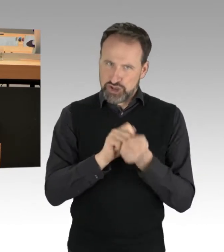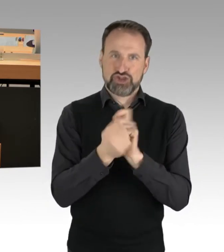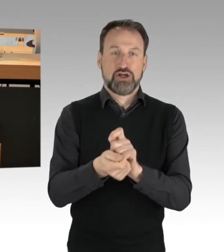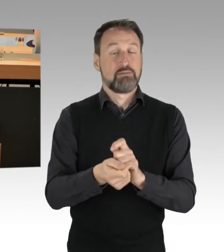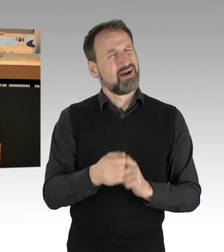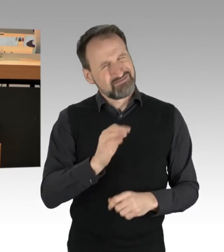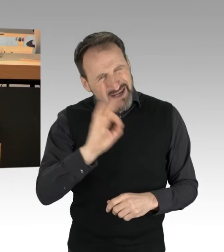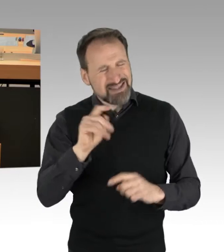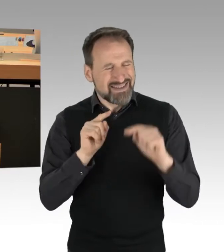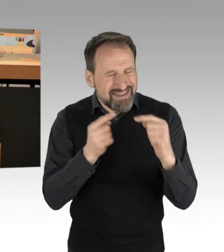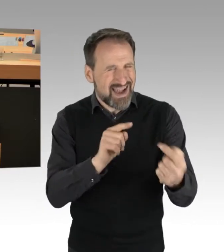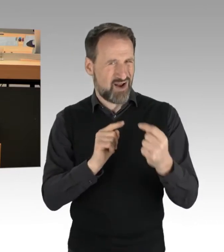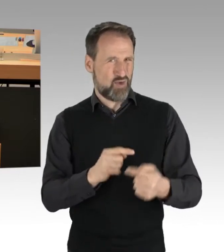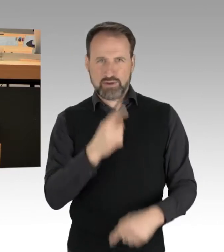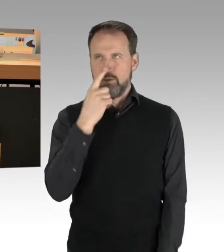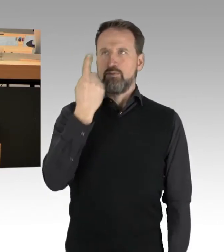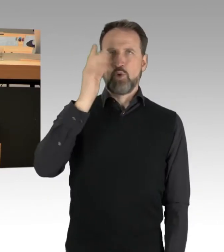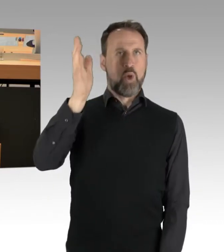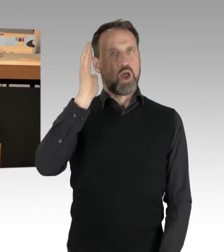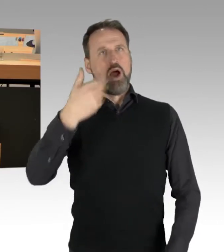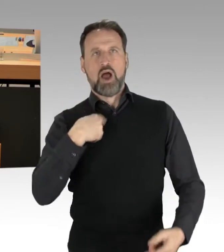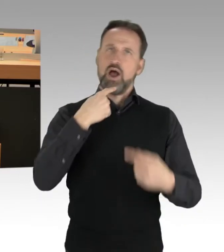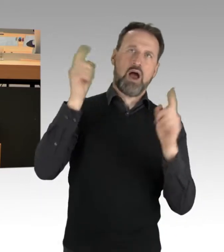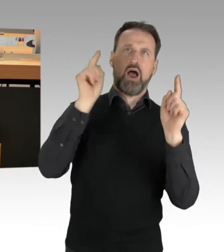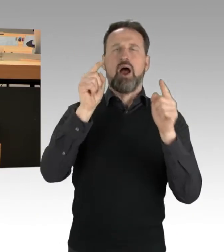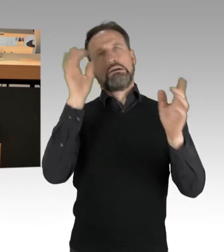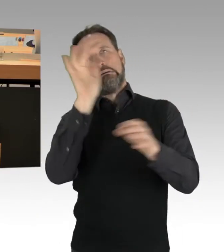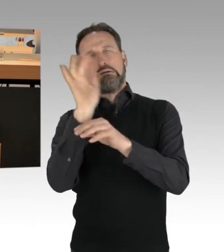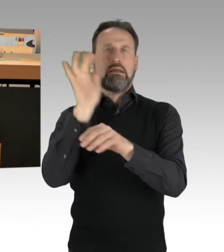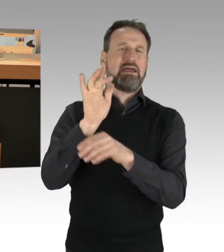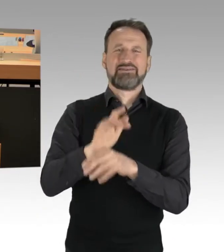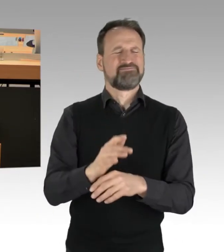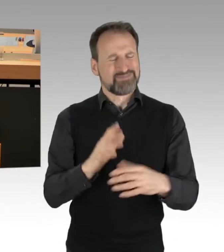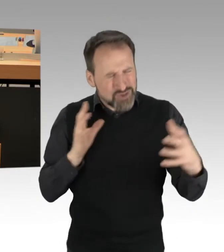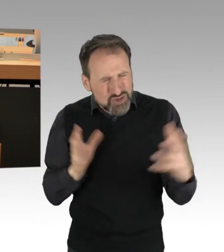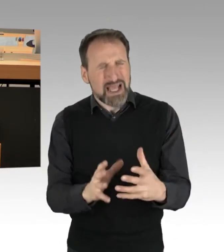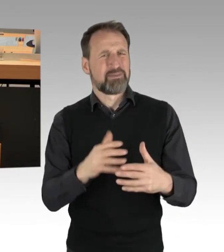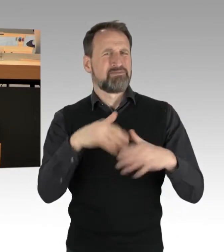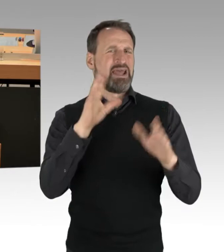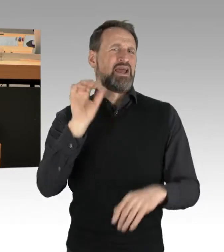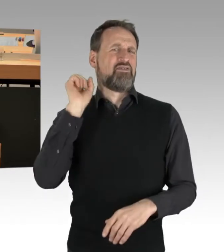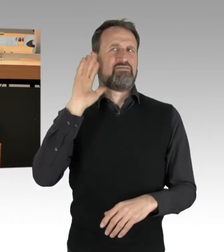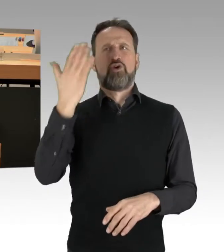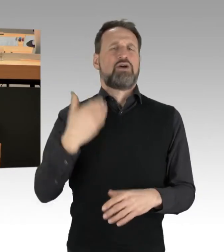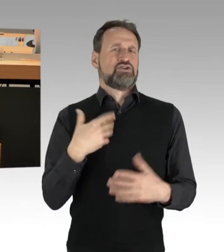dass wir dann zusammen auch viel erfolgreicher sein können und uns diese Straßenblockaden tagtäglich hier ersparen können.